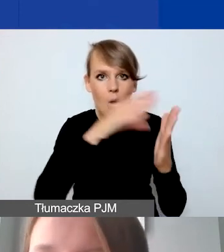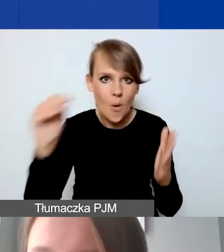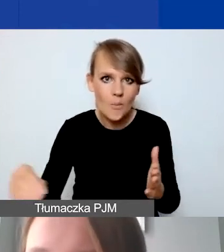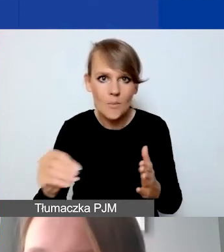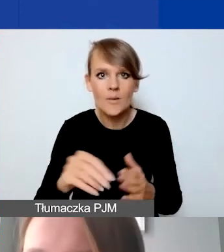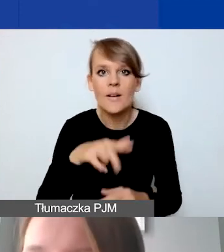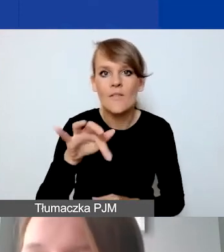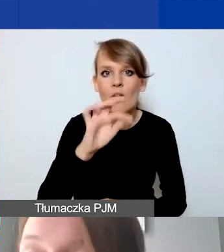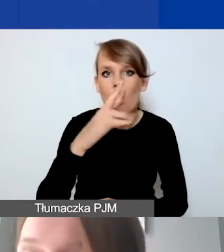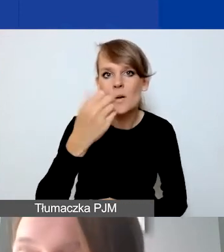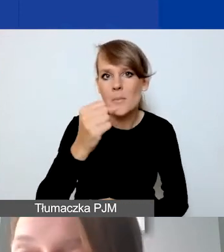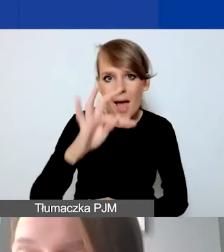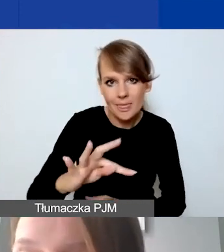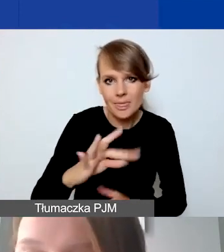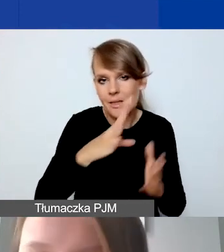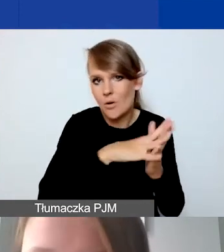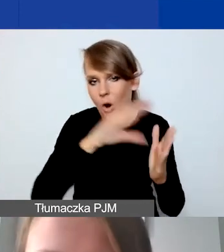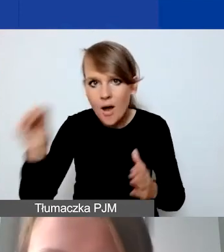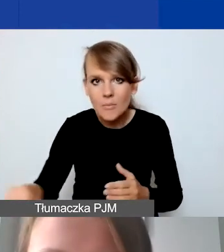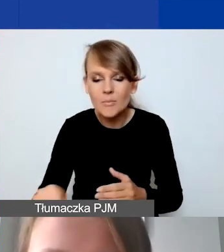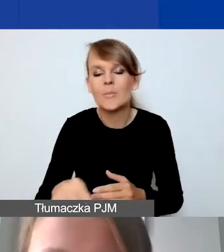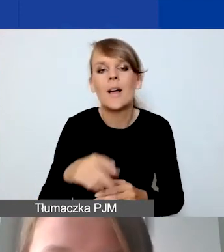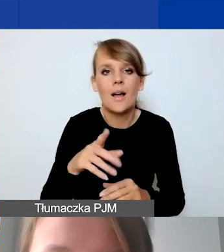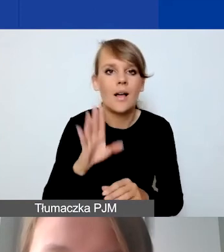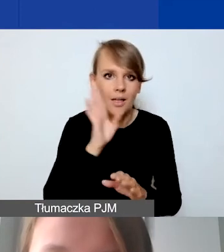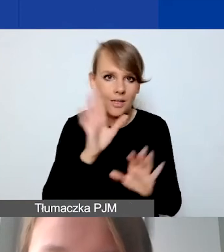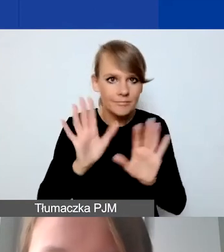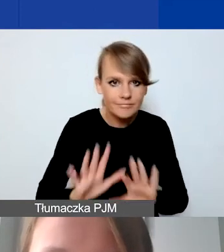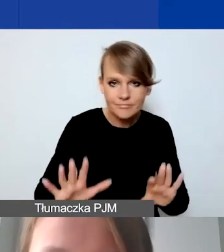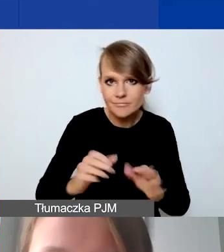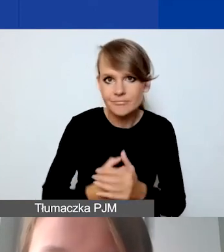żeby nam po prostu nie uciekła